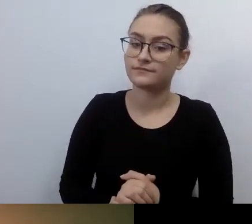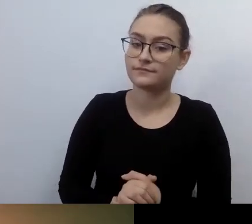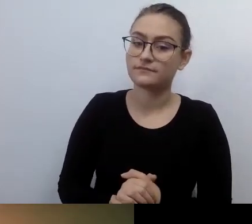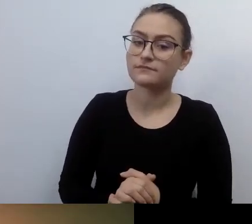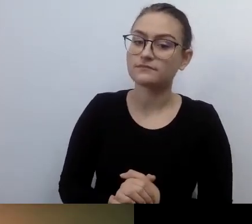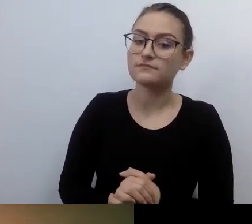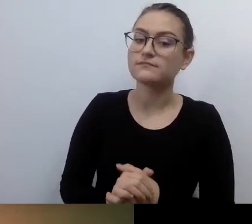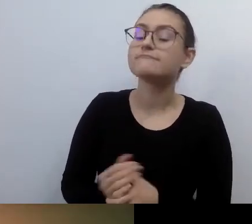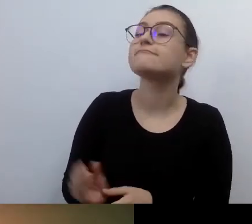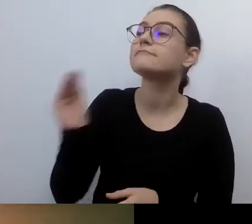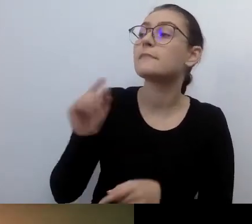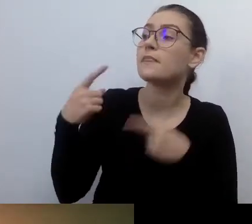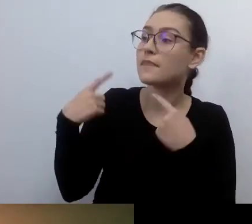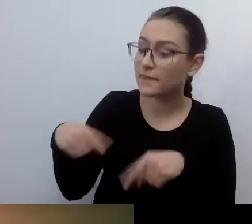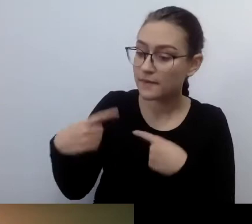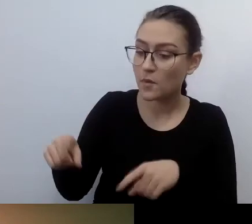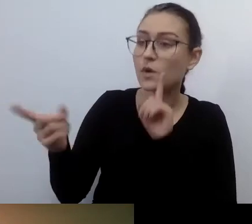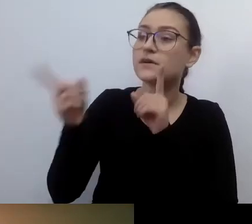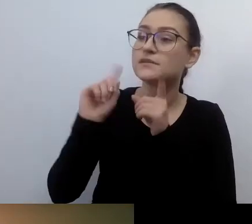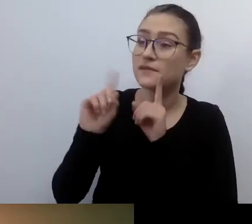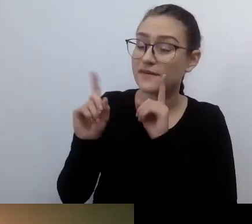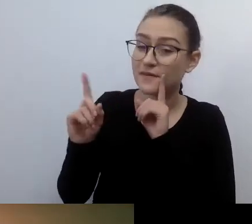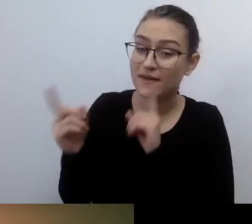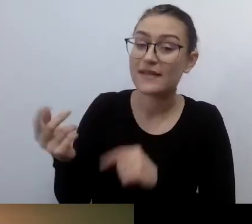i wielu innych aktywistów już działało na rzecz dostępności.